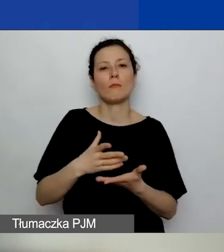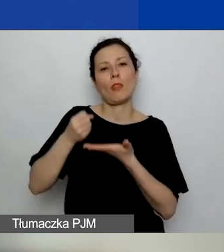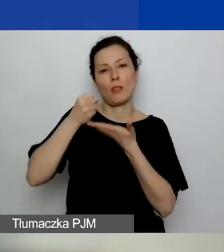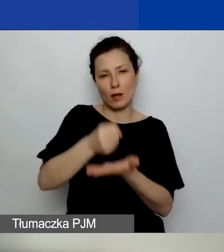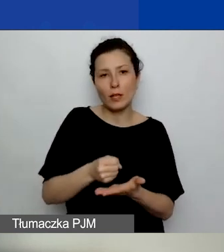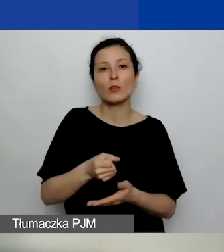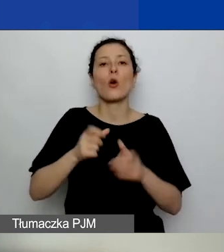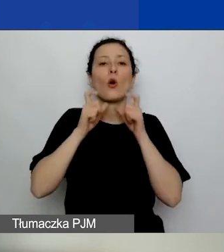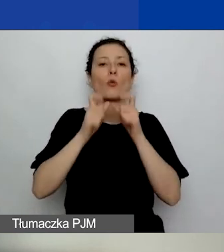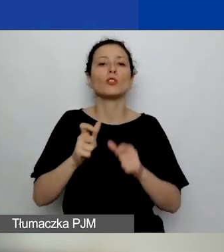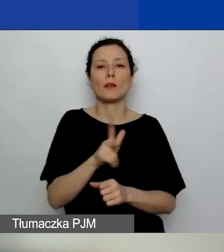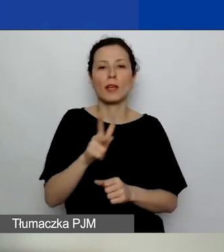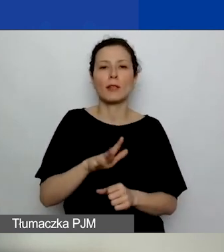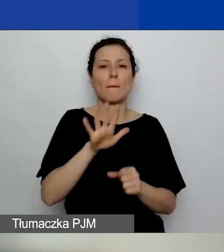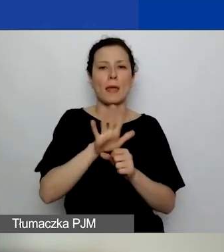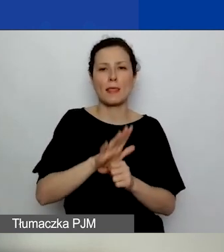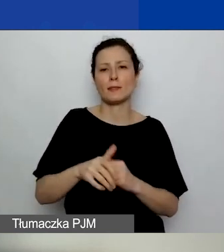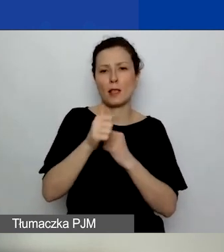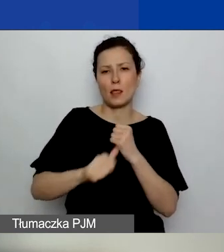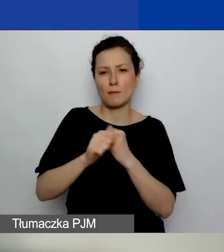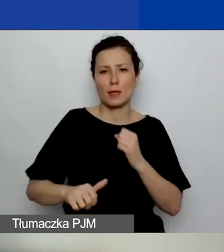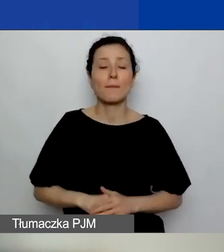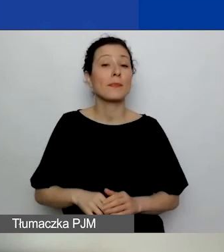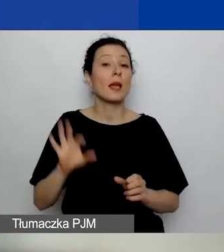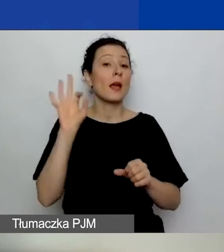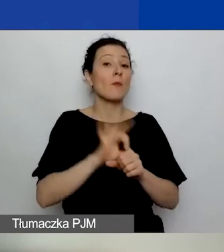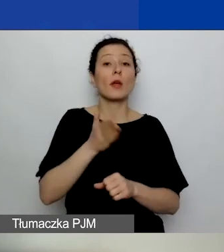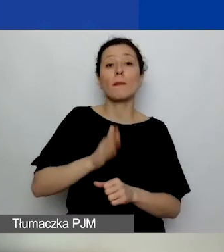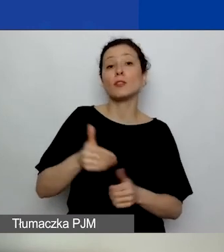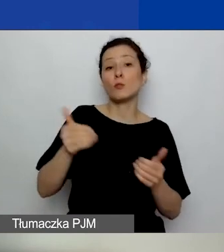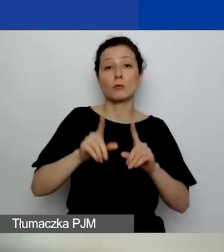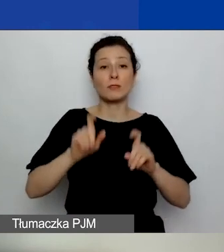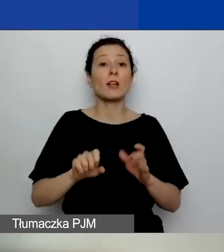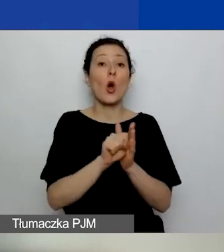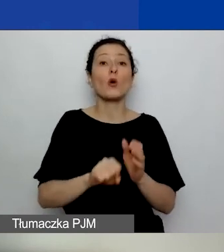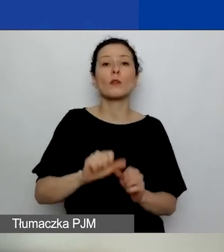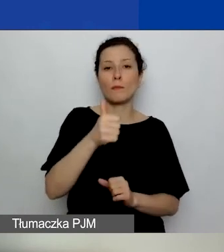Projekty, tak jak mówiłam, będzie można zaczynać od 1 września. Ale też proszę pamiętać -